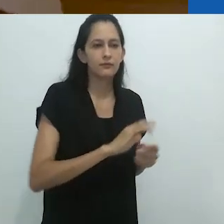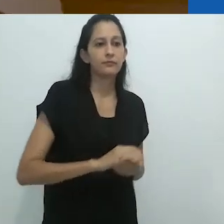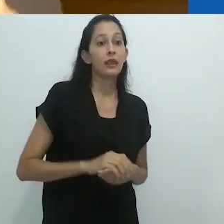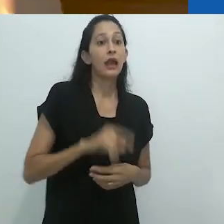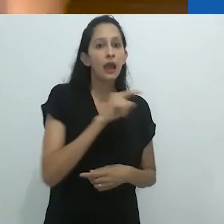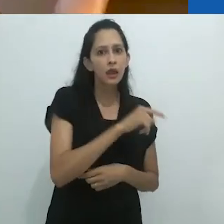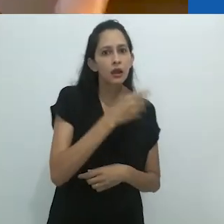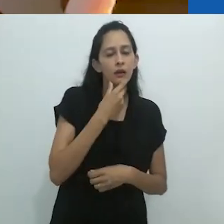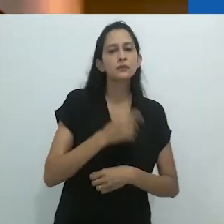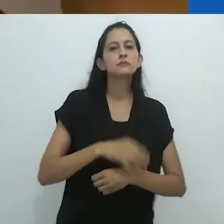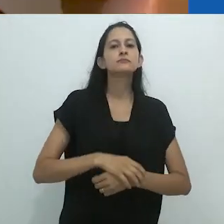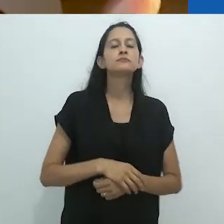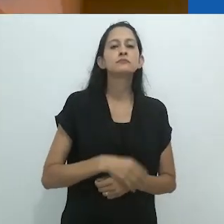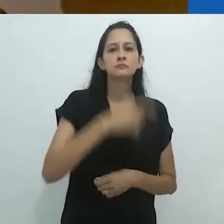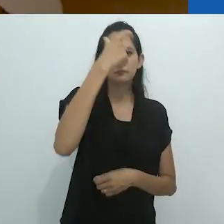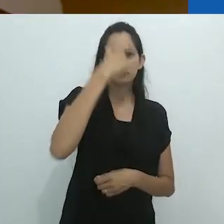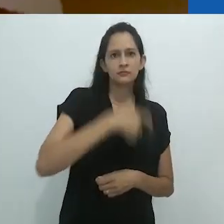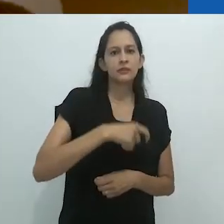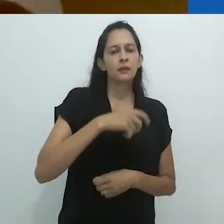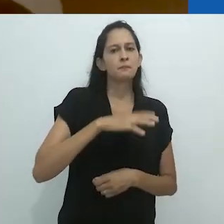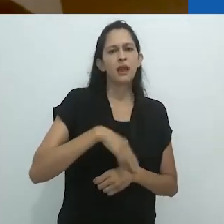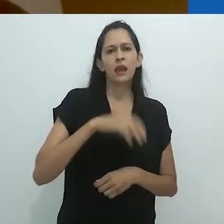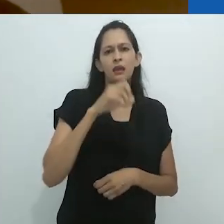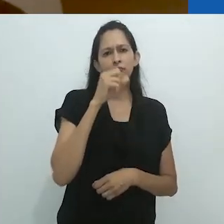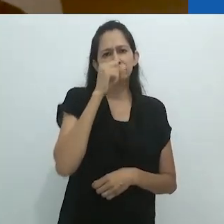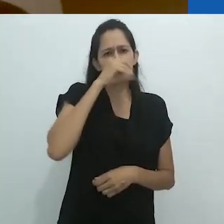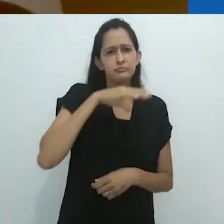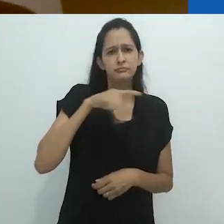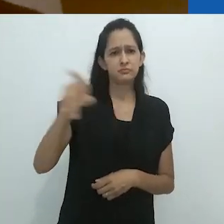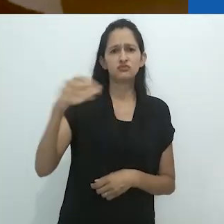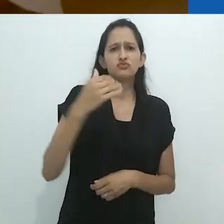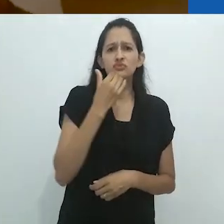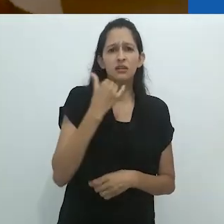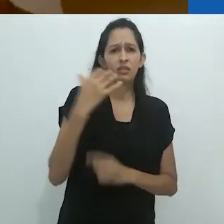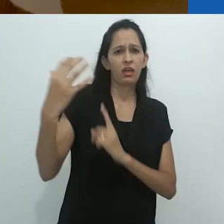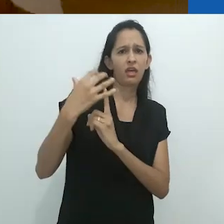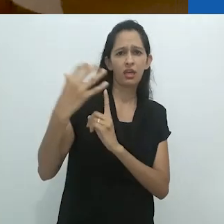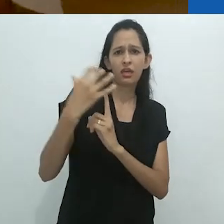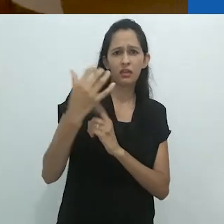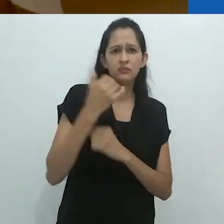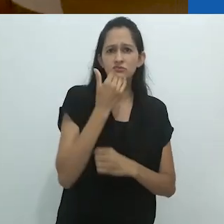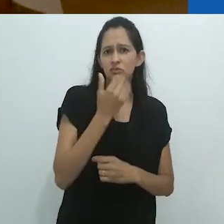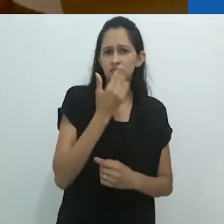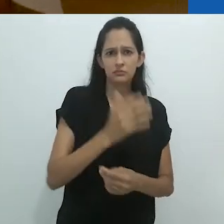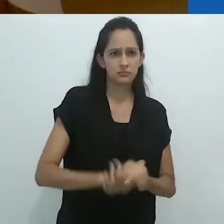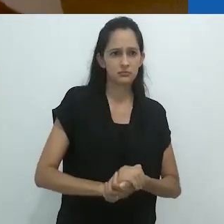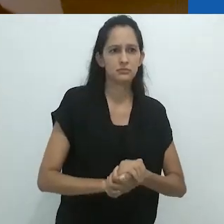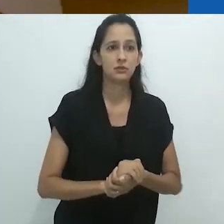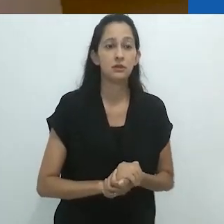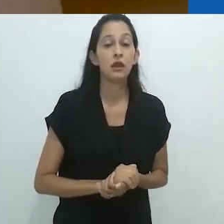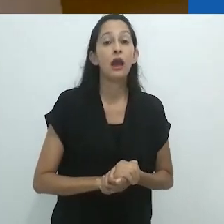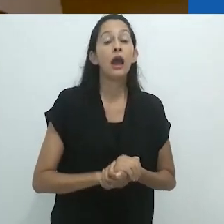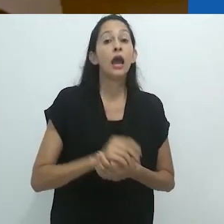O Nobre Selvagem era mais selvagem do que eles tinham barganhado.